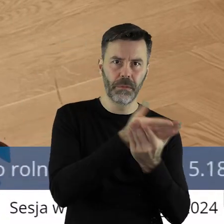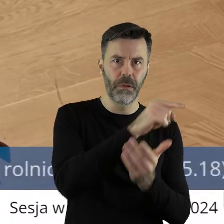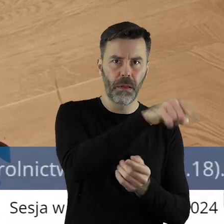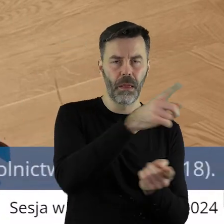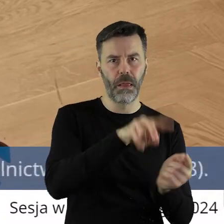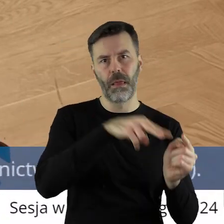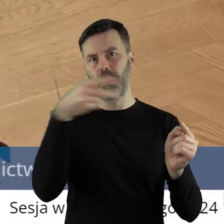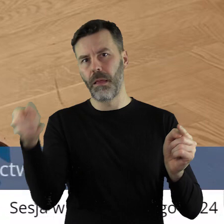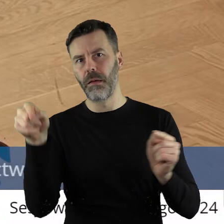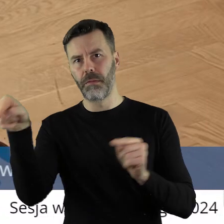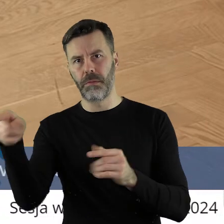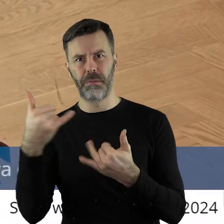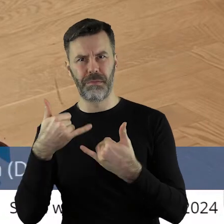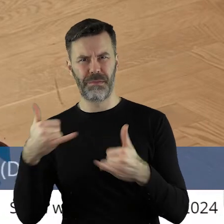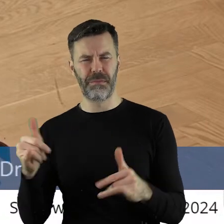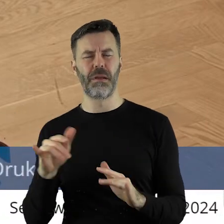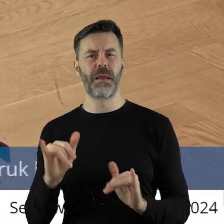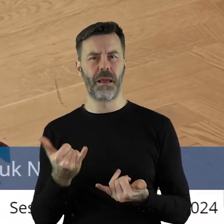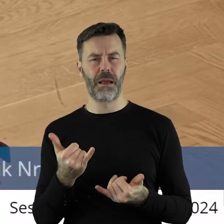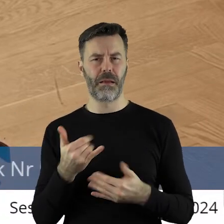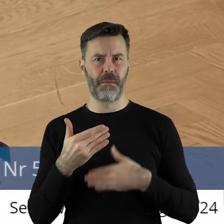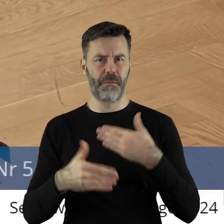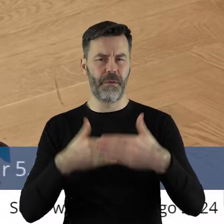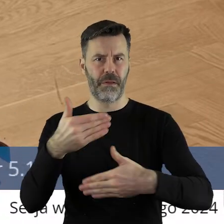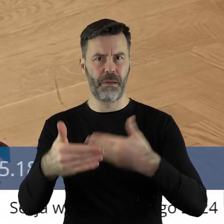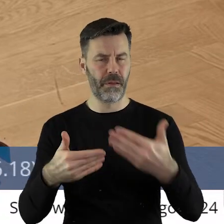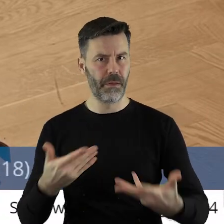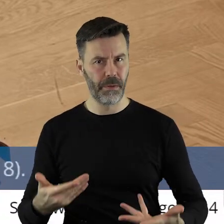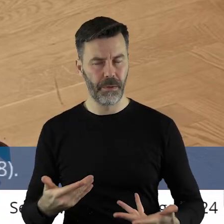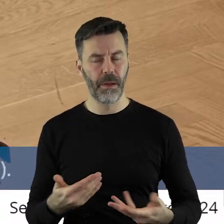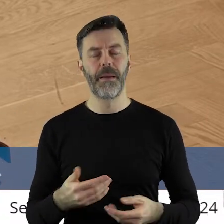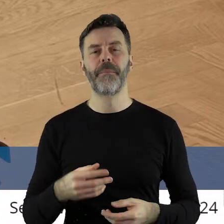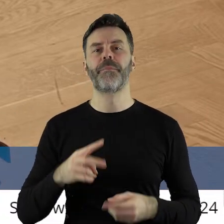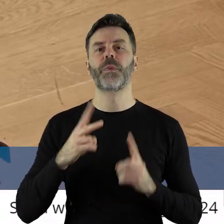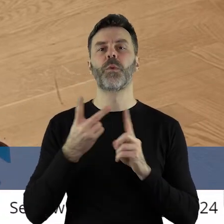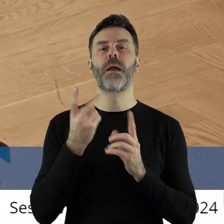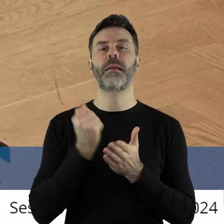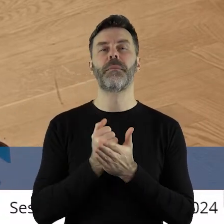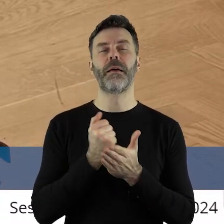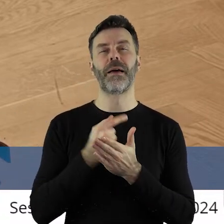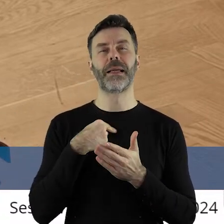chyba inny szczebel i inna rozmowa. Po drugie to stanowisko jest